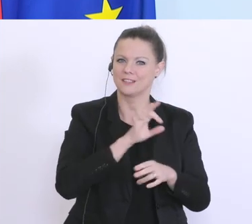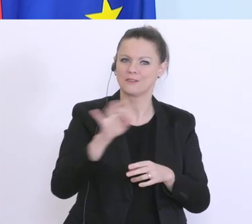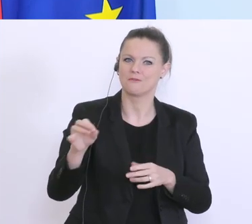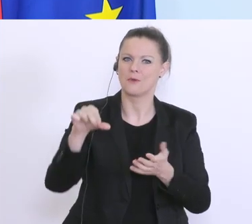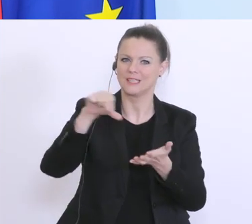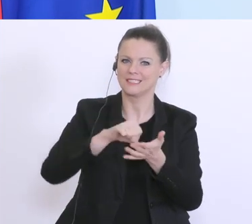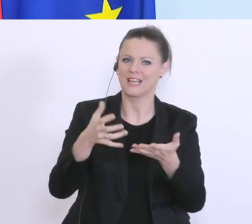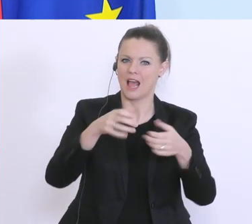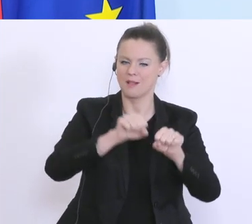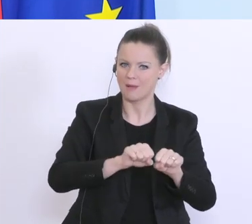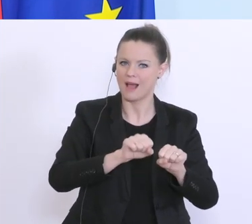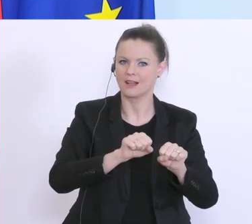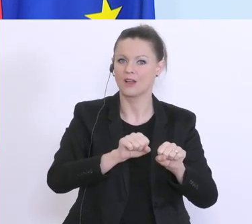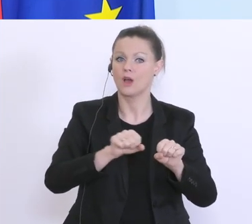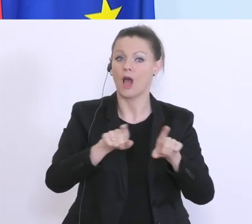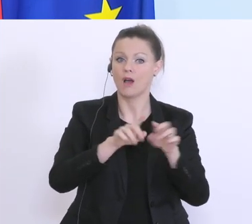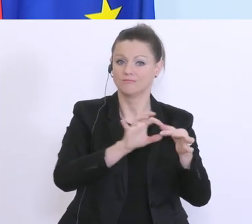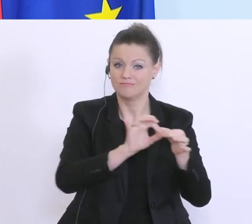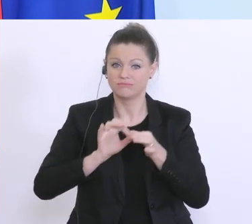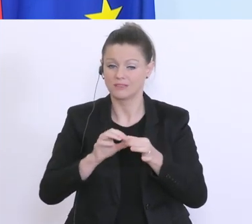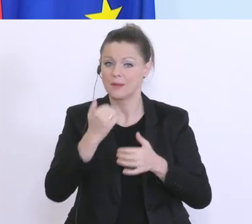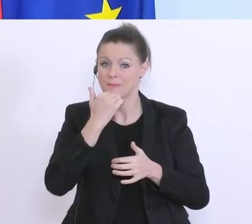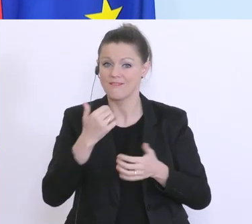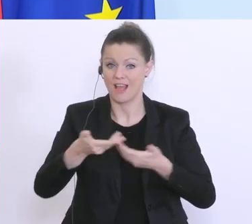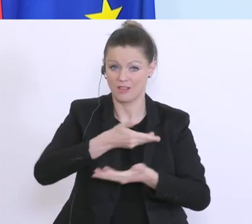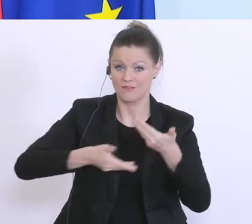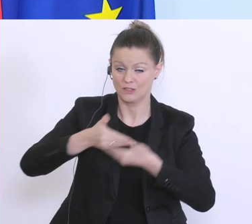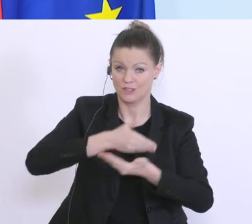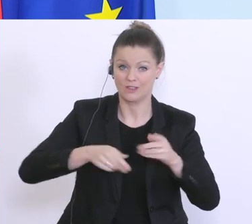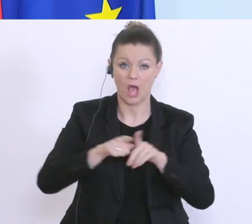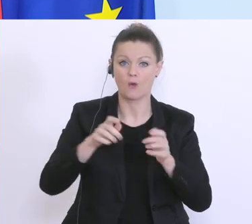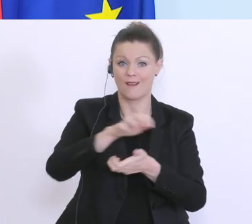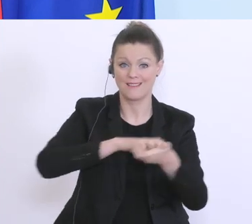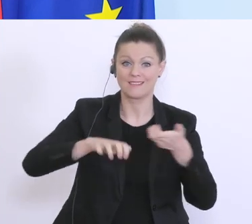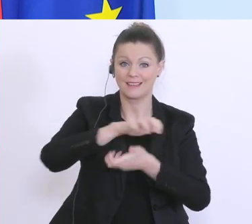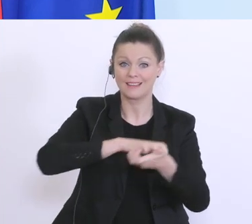hin in die private Wirtschaft, sondern denen kommt auch in Krisenzeiten jetzt eine wesentliche